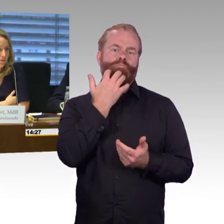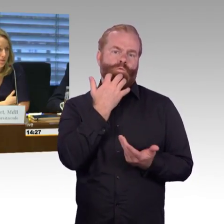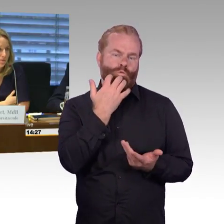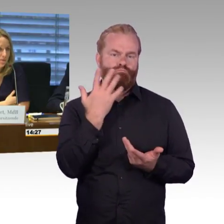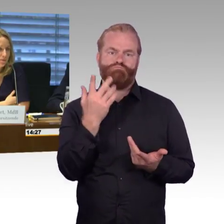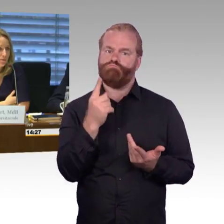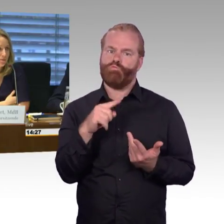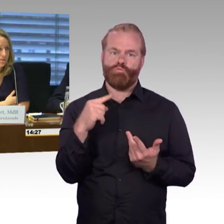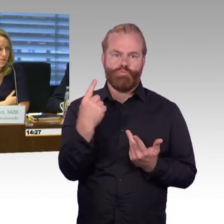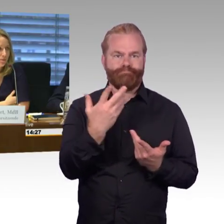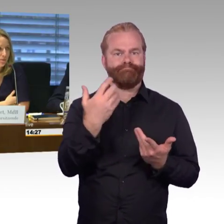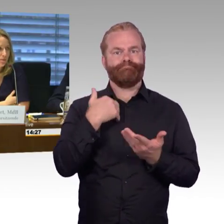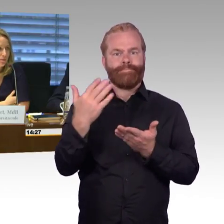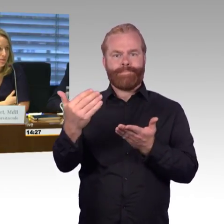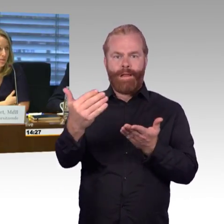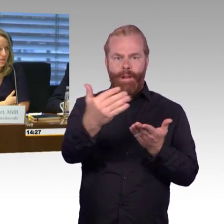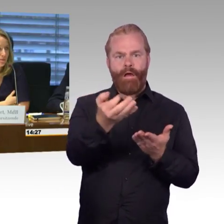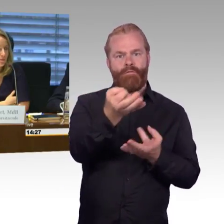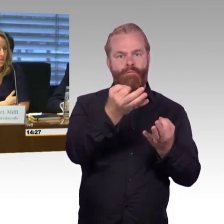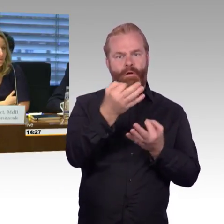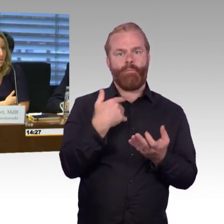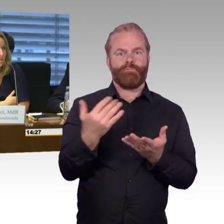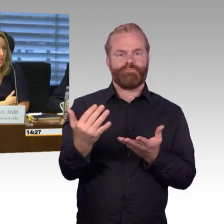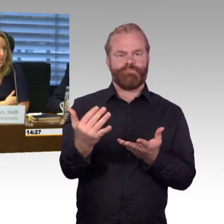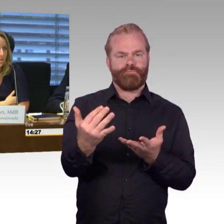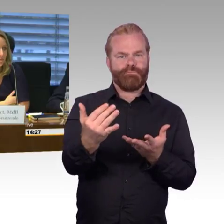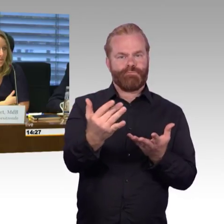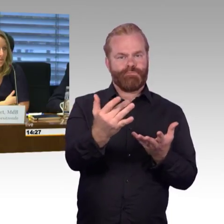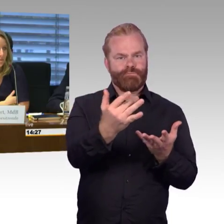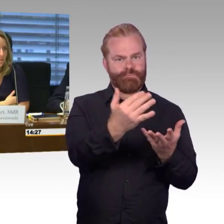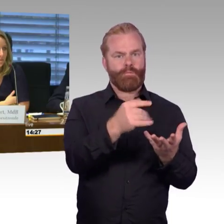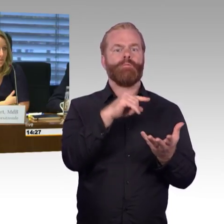Ich möchte auch an dem Bereich Bahnhöfe gerne noch einmal nachfassen,